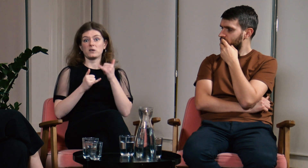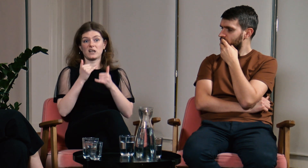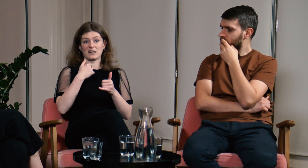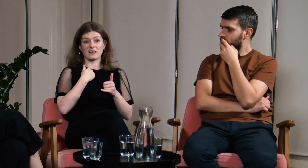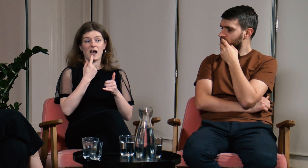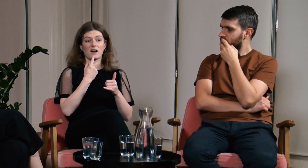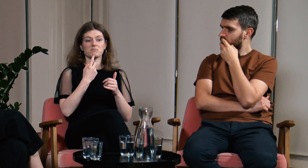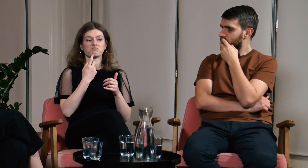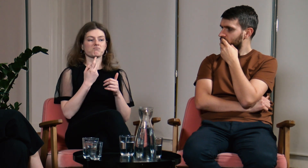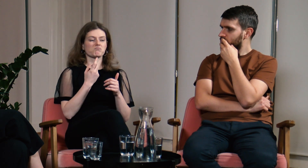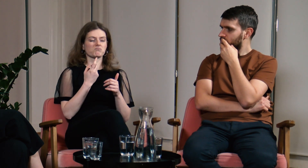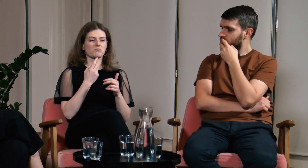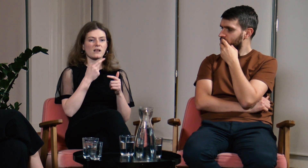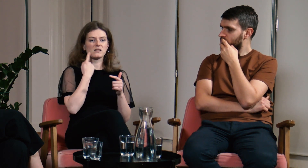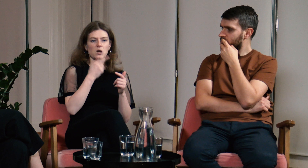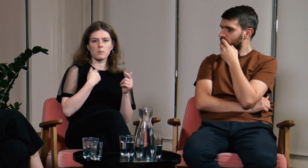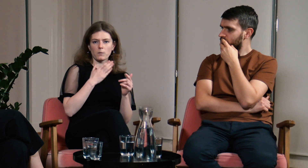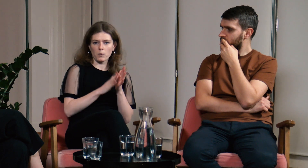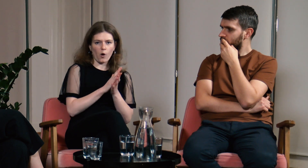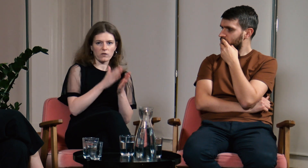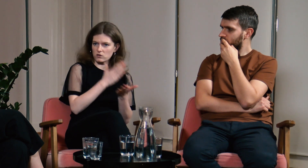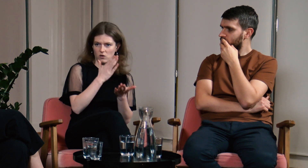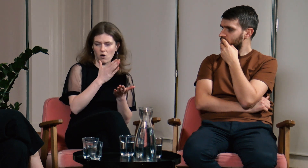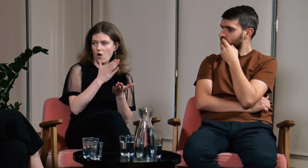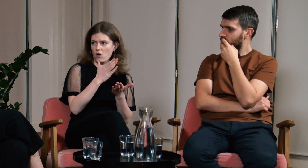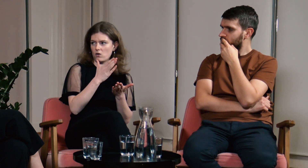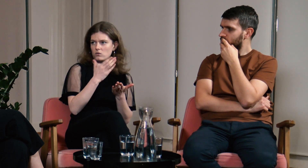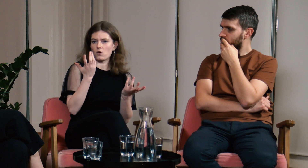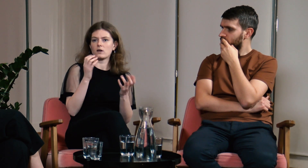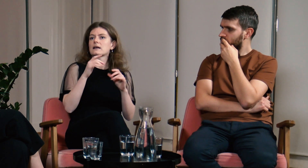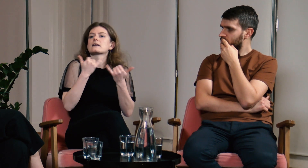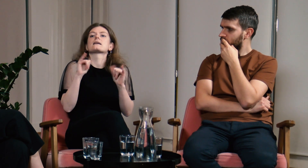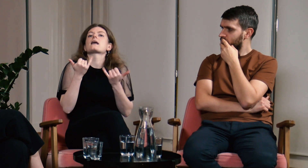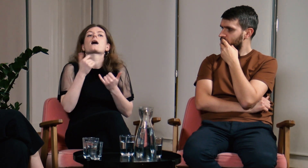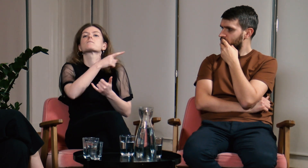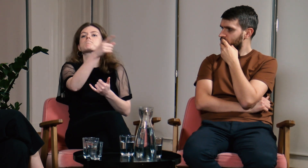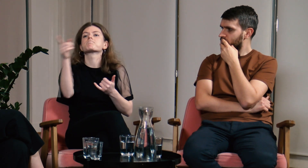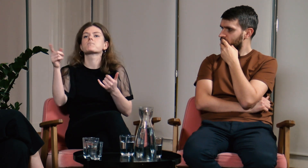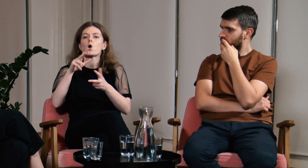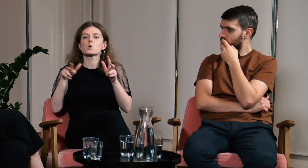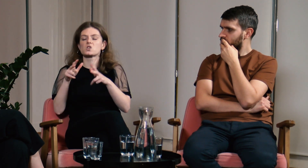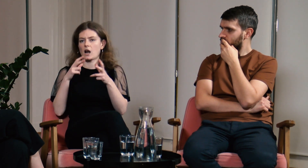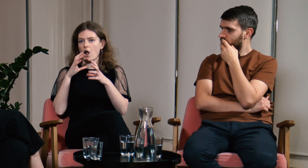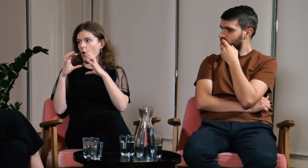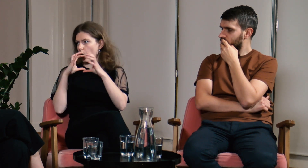Gdybym miała znać tylko język migowy to jak komunikowałabym się z moją rodziną,